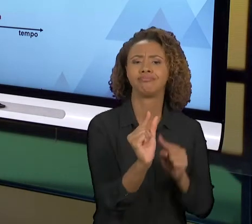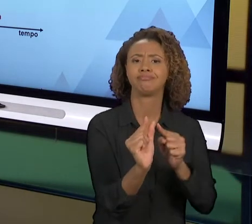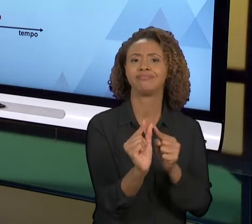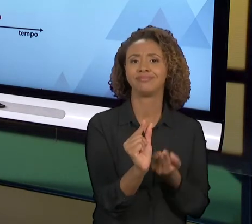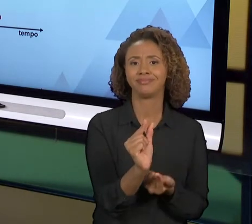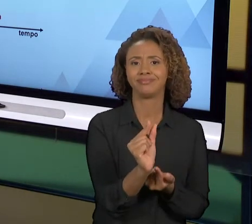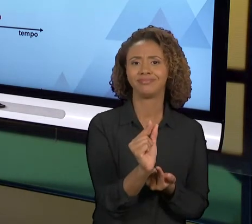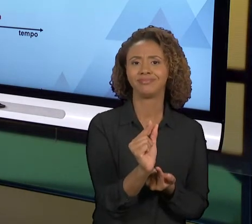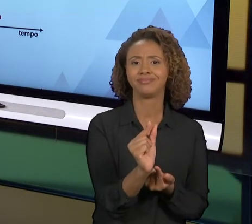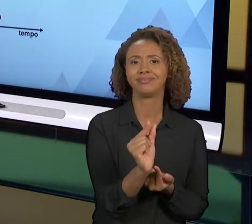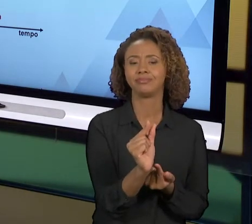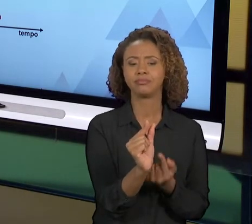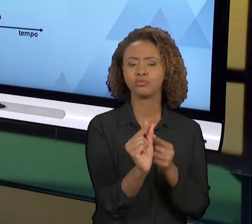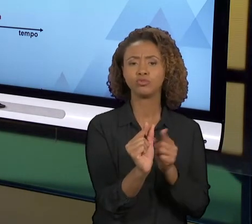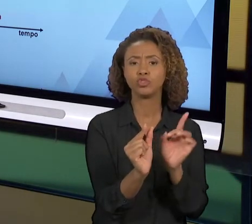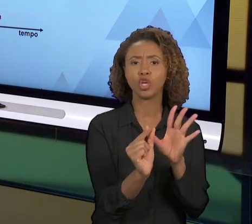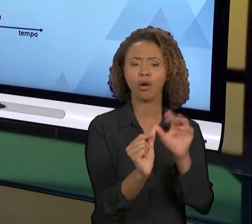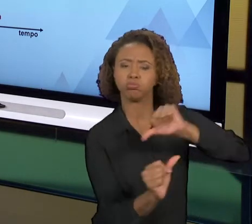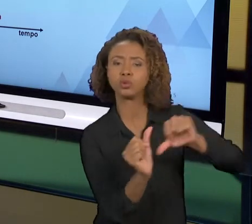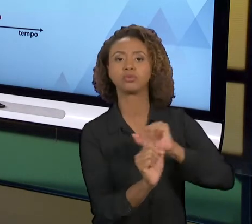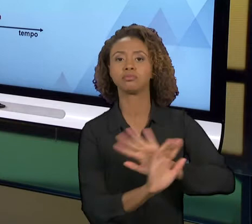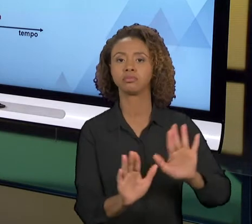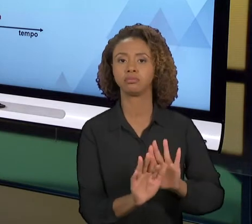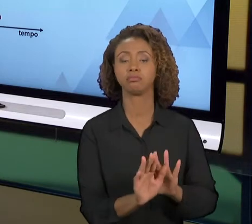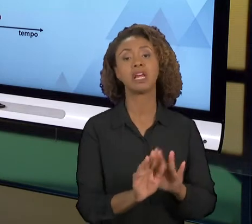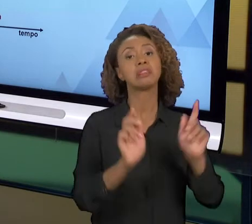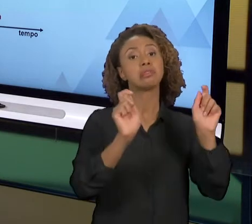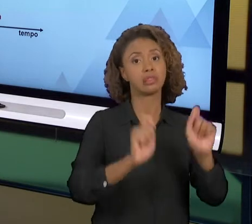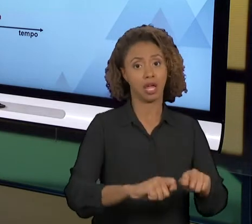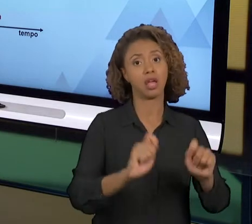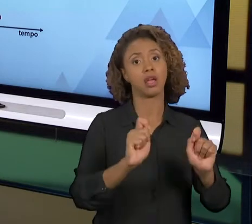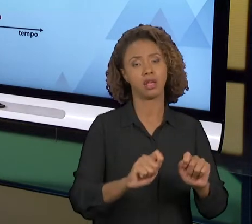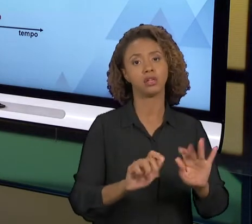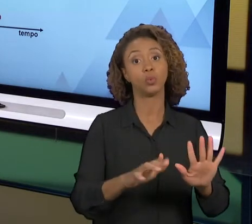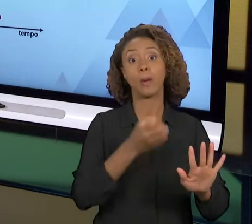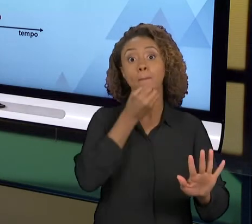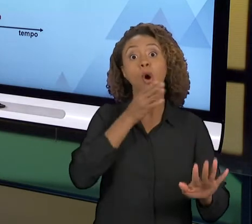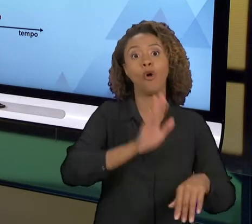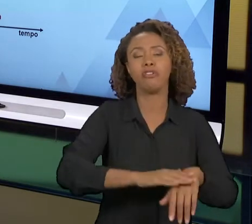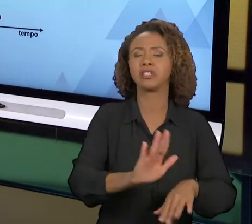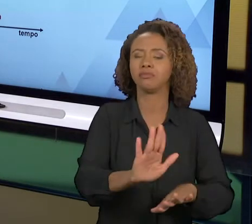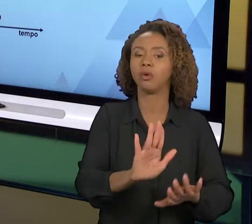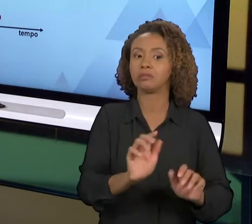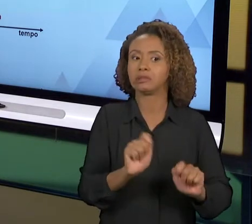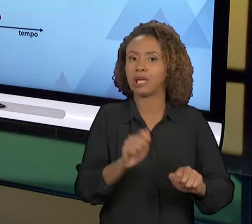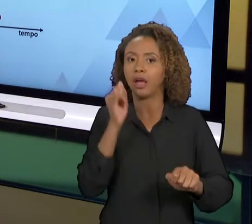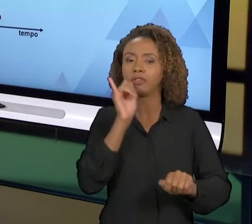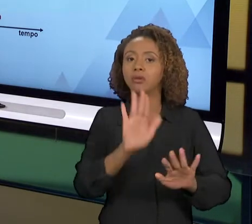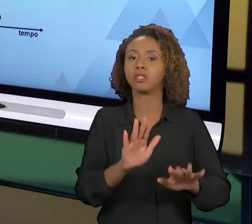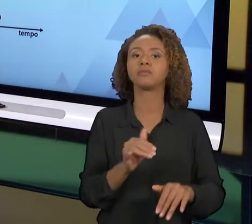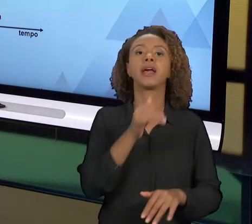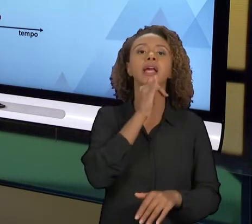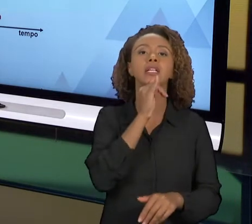MANEIRA COMPLETAMENTE DIFERENTE. É POSSÍVEL, NÃO É O DESEJÁVEL, MAS É POSSÍVEL. QUANDO VOCÊ, POR EXEMPLO, TROCA UM EQUIPAMENTO E OUTRO EQUIPAMENTO